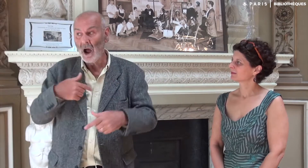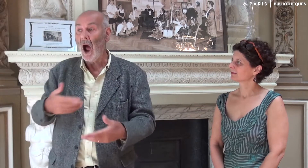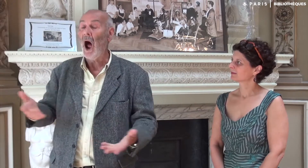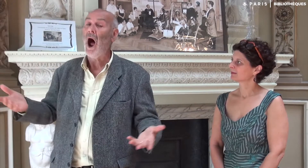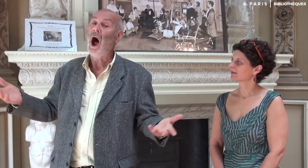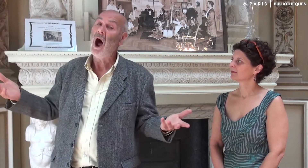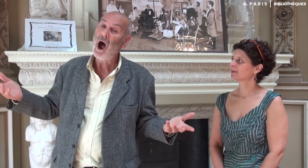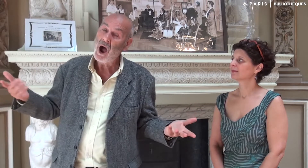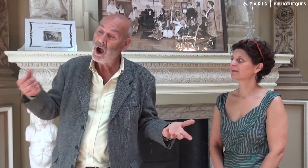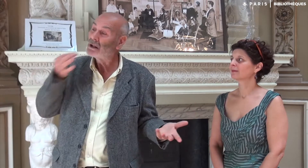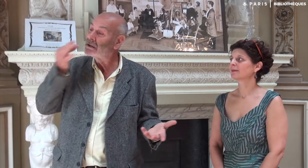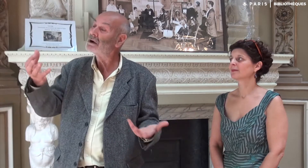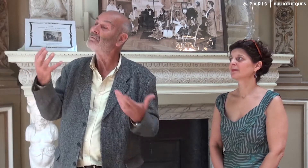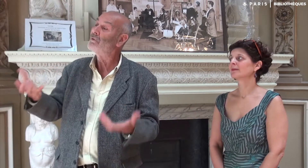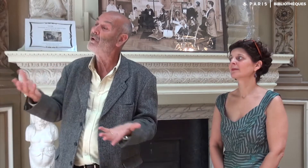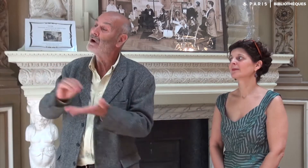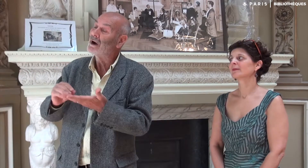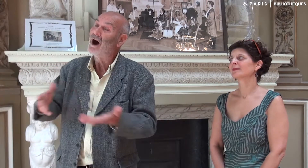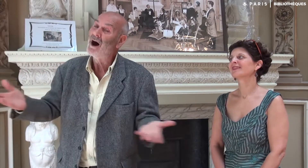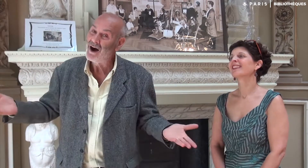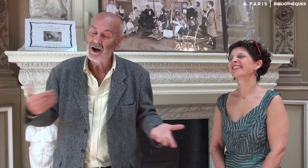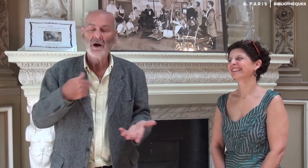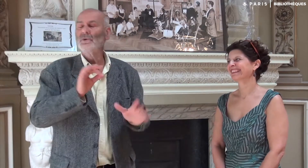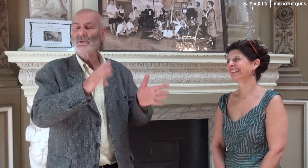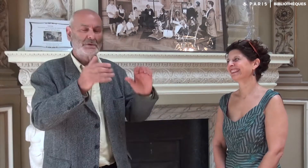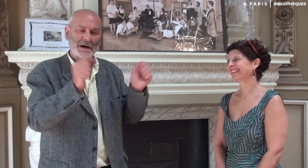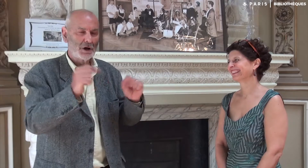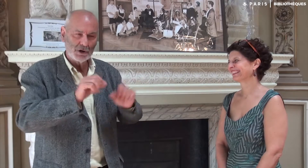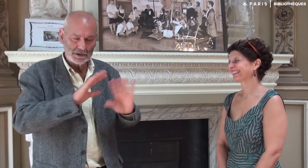Ah oui ! Elle avait dit qu’elle voulait écrire !!